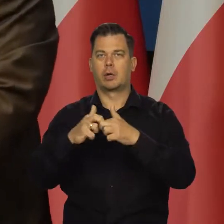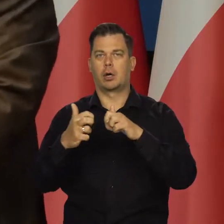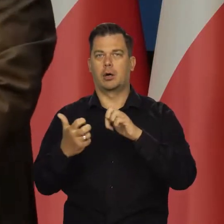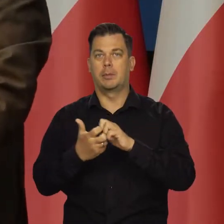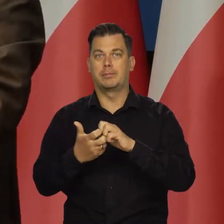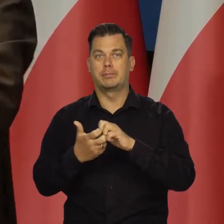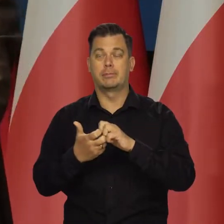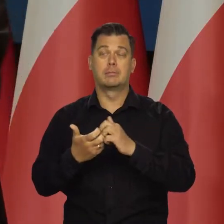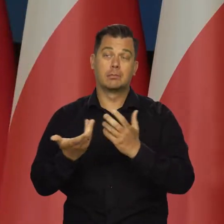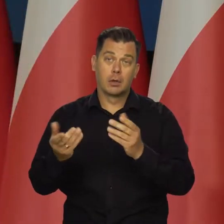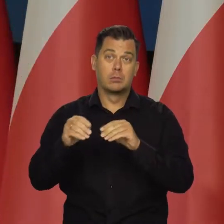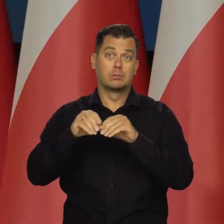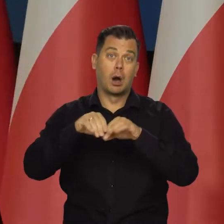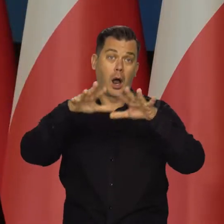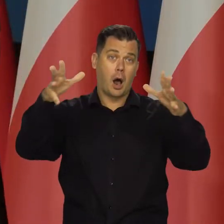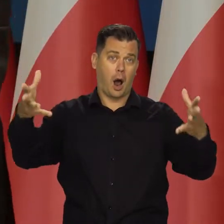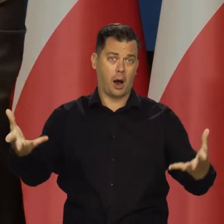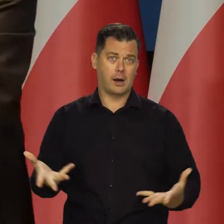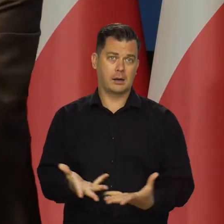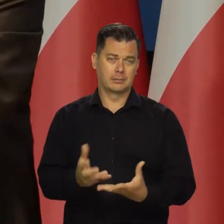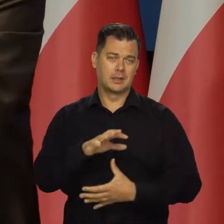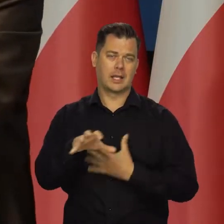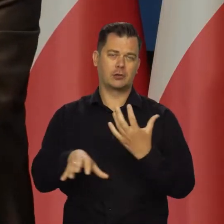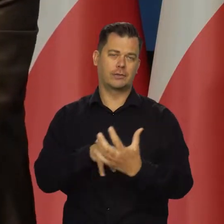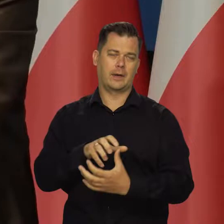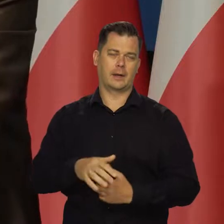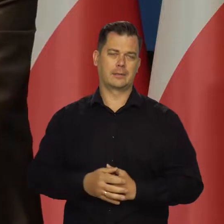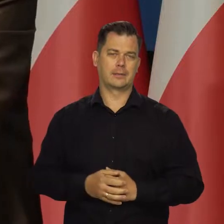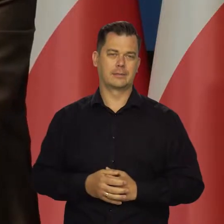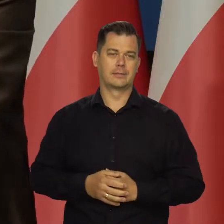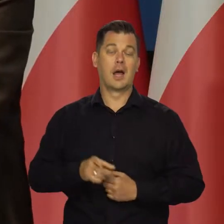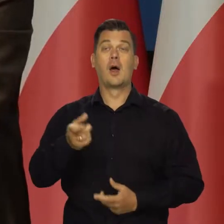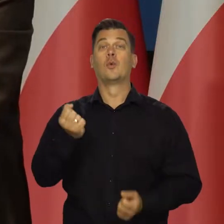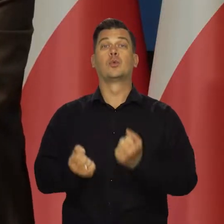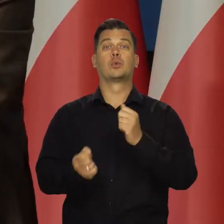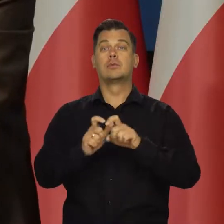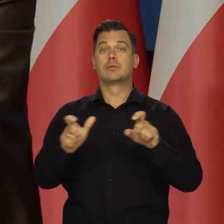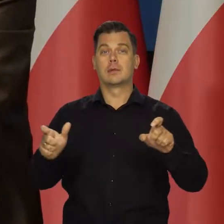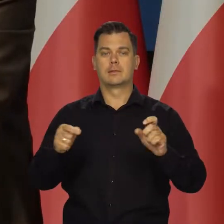które się przenoszą na cały świat. Najtrudniejszy czas polega między innymi na wyższej inflacji,